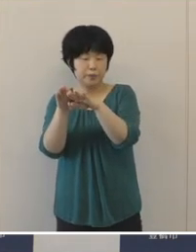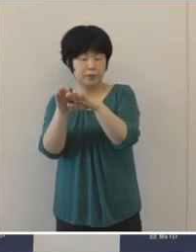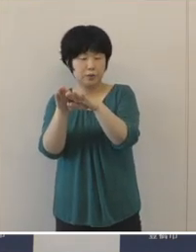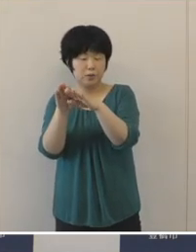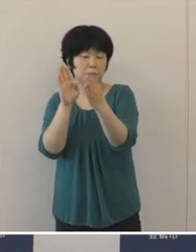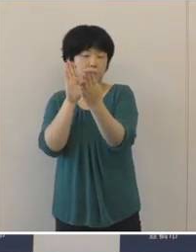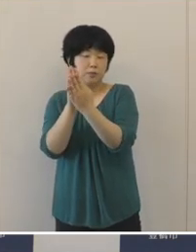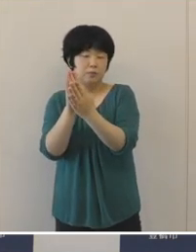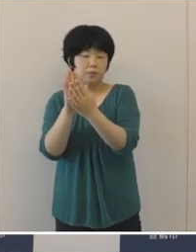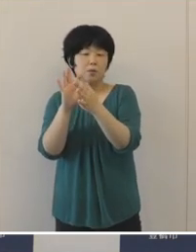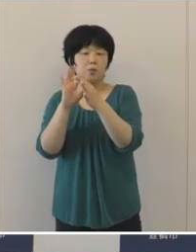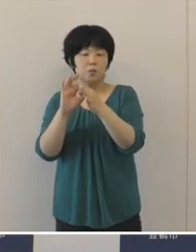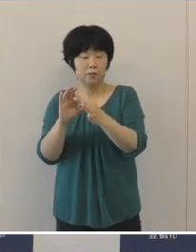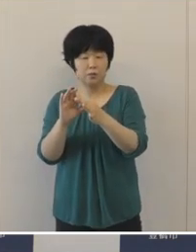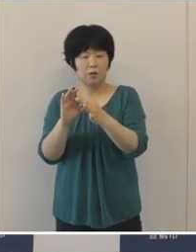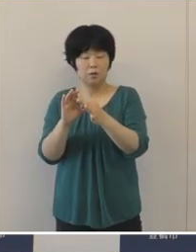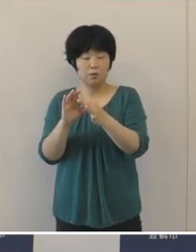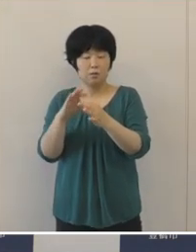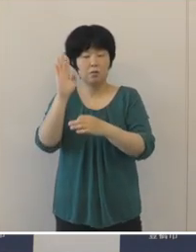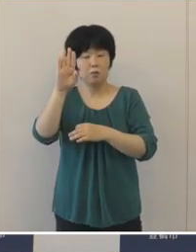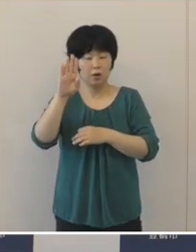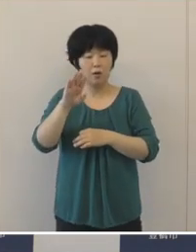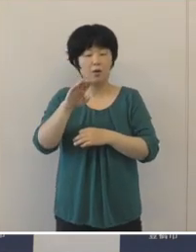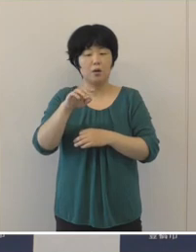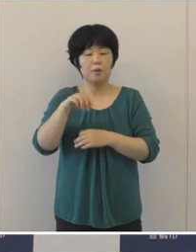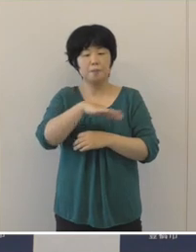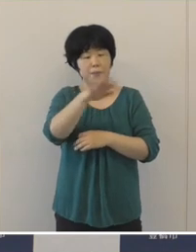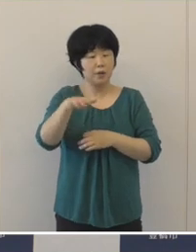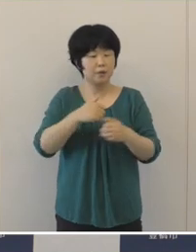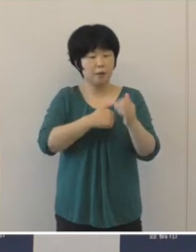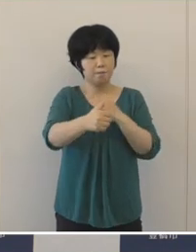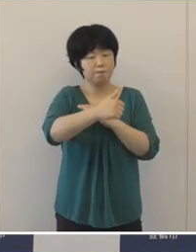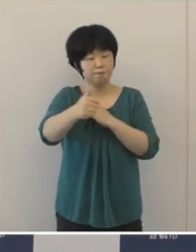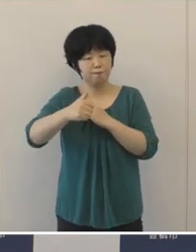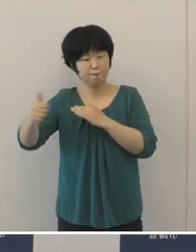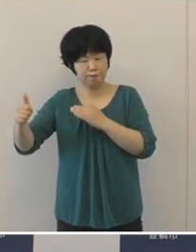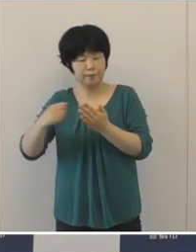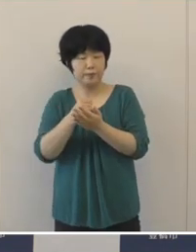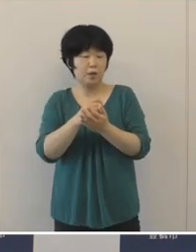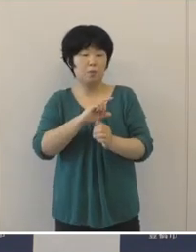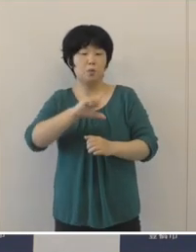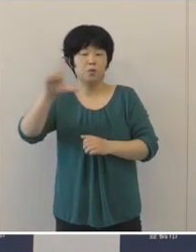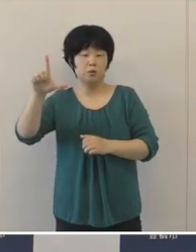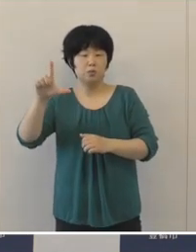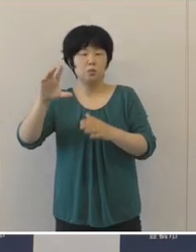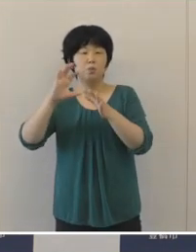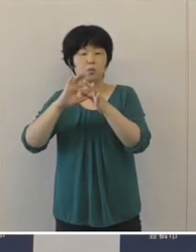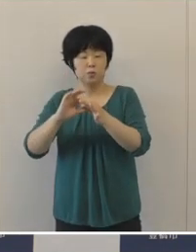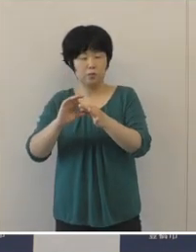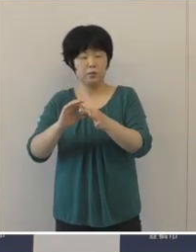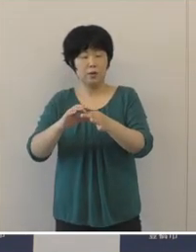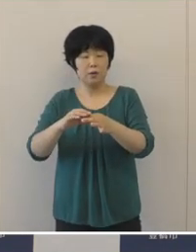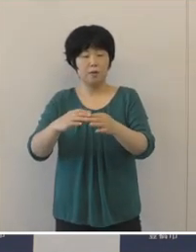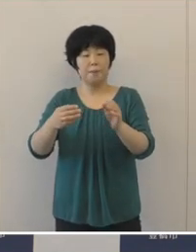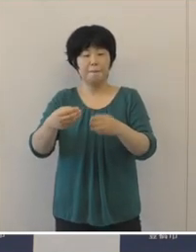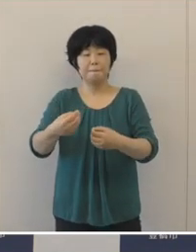人々の移動が活発になるということで 感染リスクもよりいっそうの高まりが懸念されます。